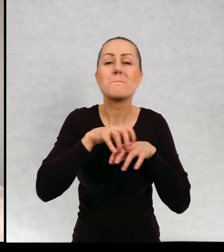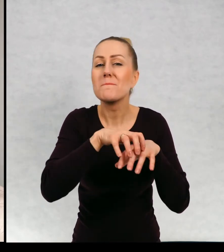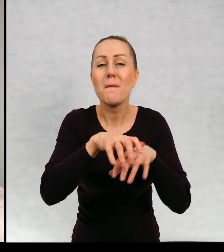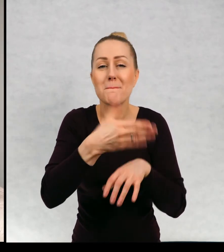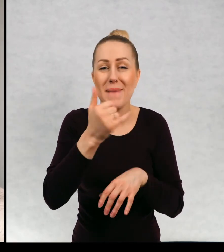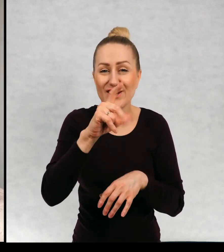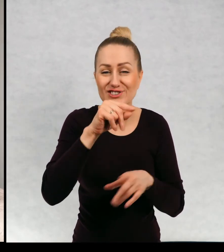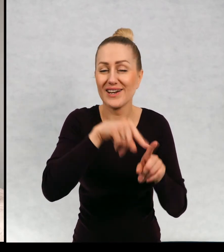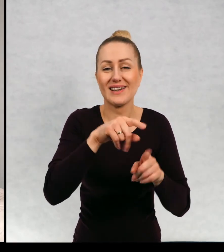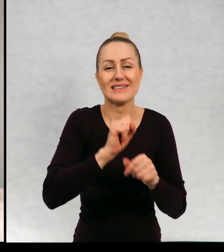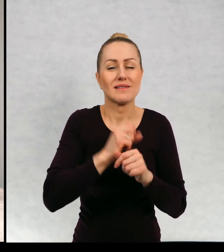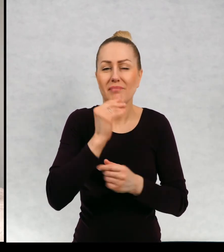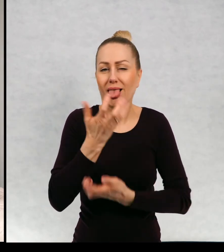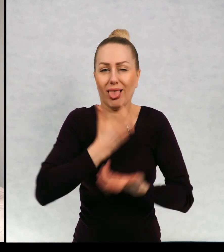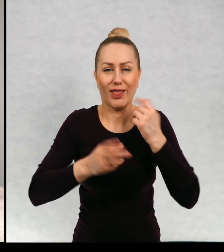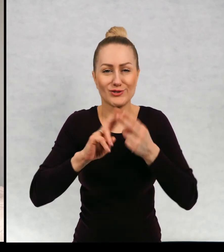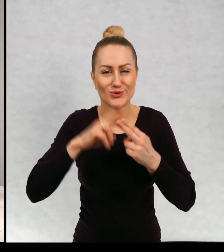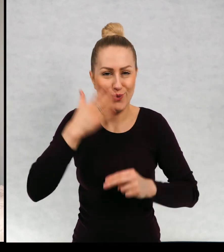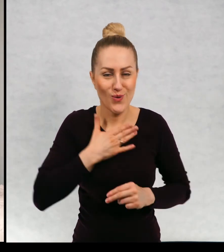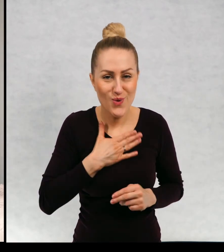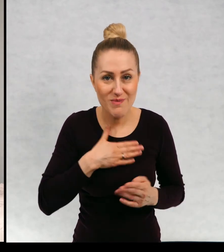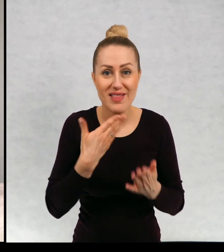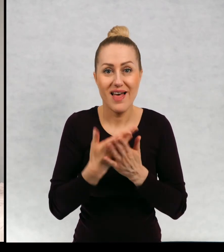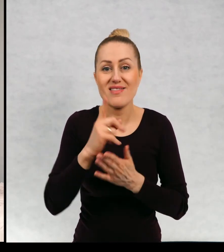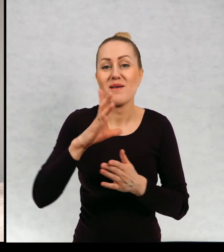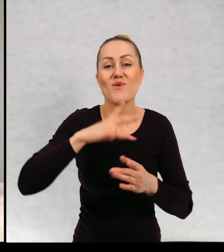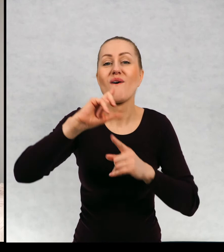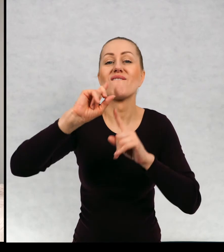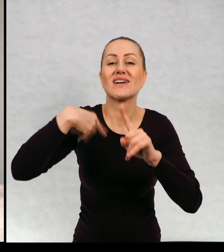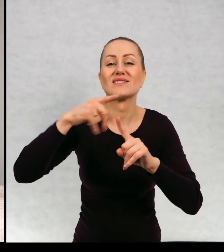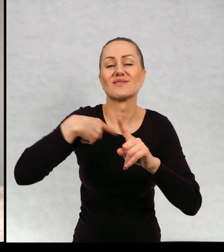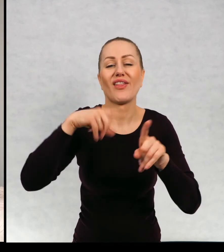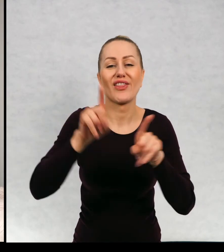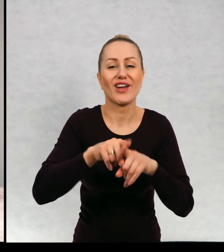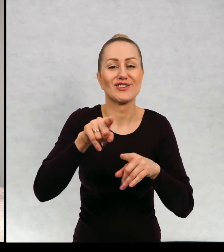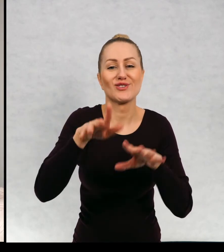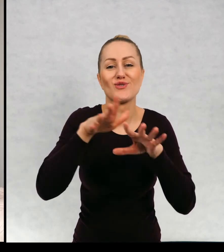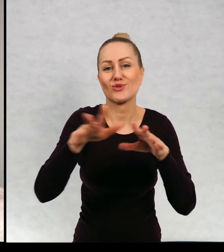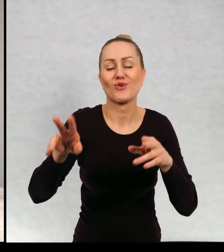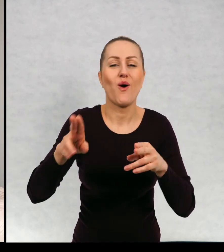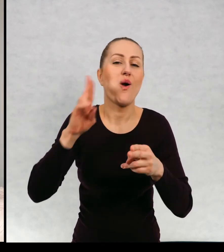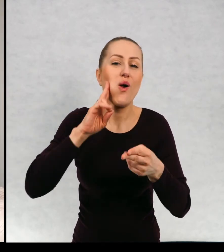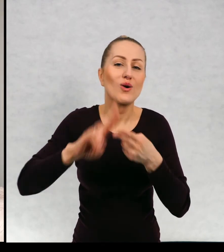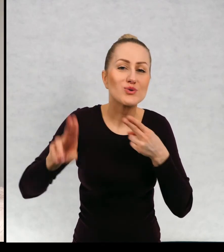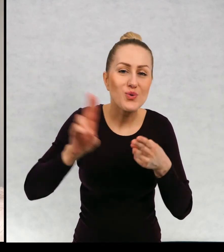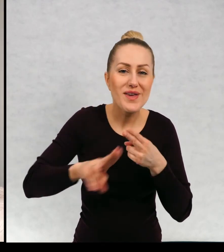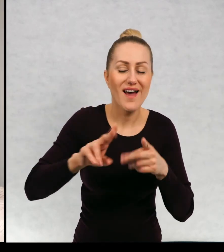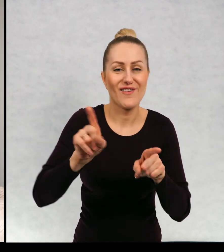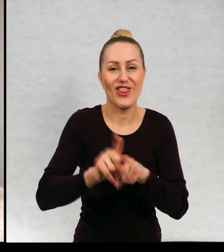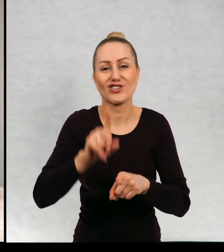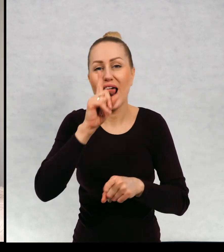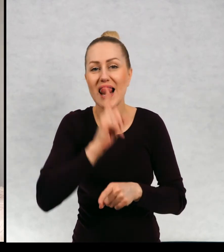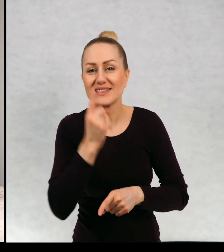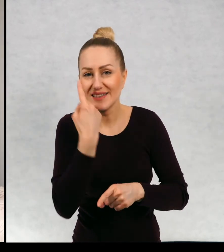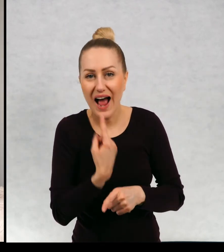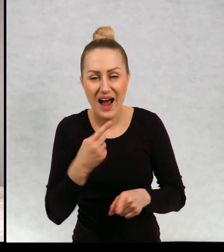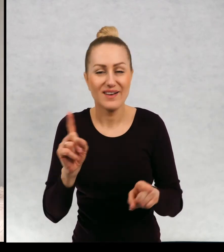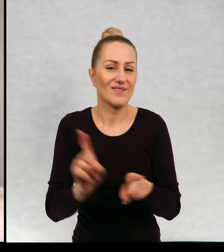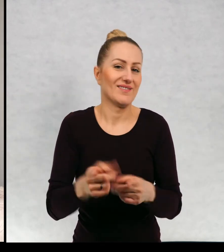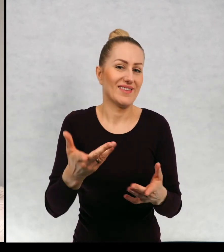jest strasznym łakomczuchem. A więc dostawałam w listach cukierki, lizaczki,